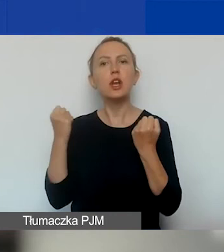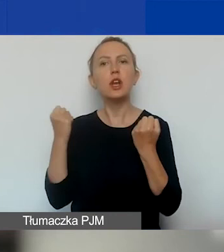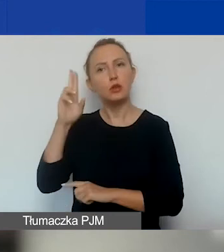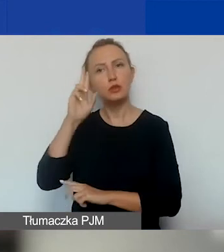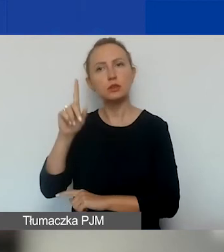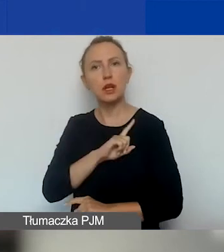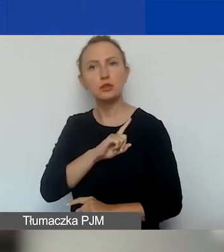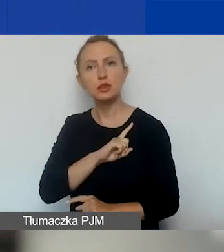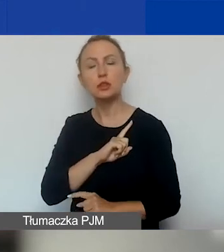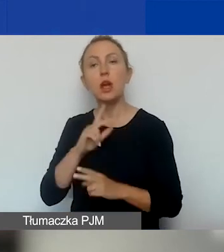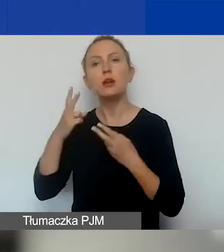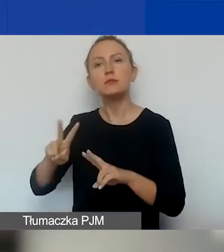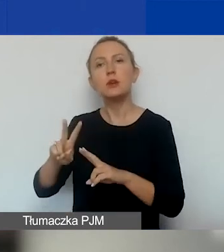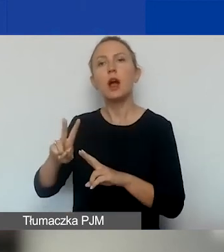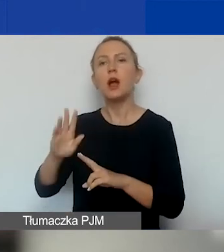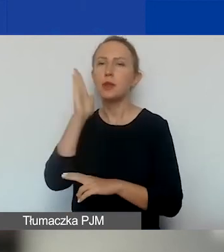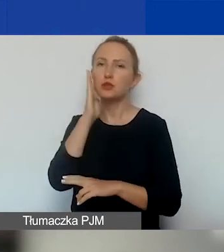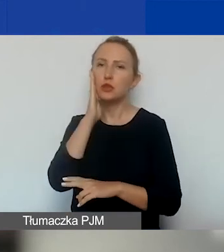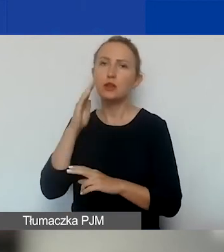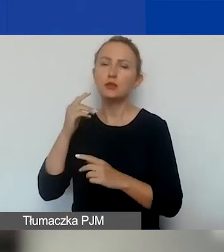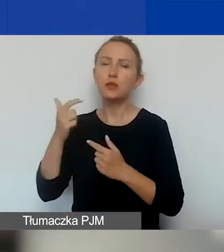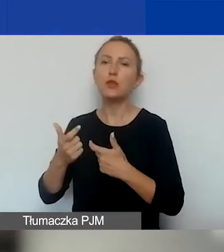i partycypacja mieszkańców w kształtowaniu polityk lokalnych.